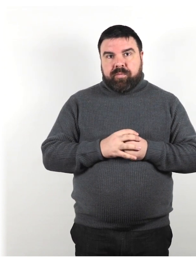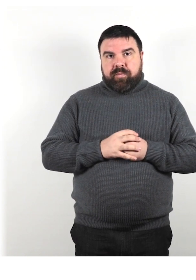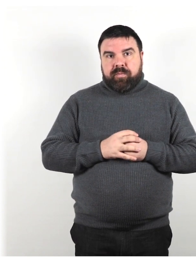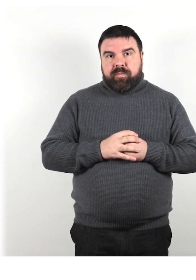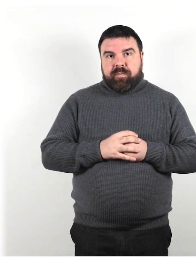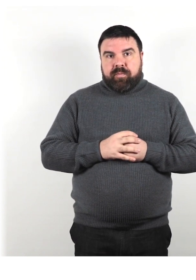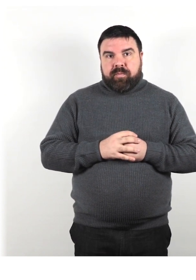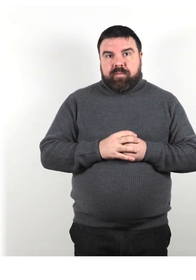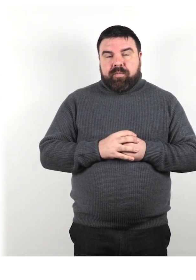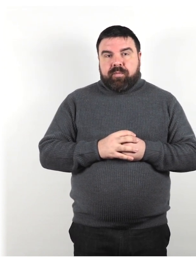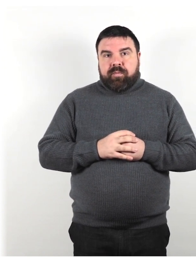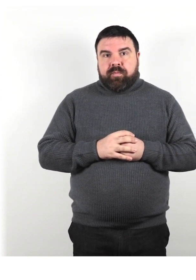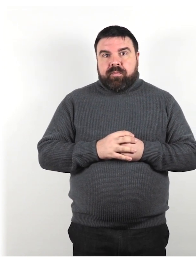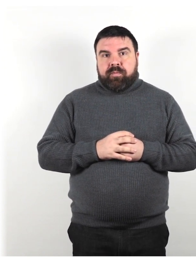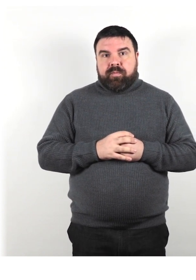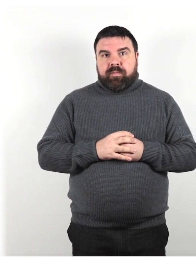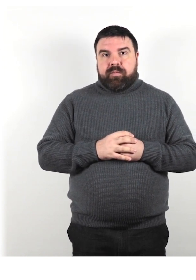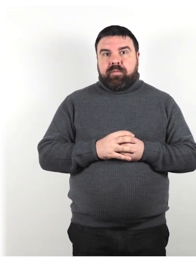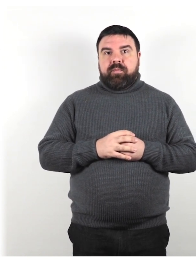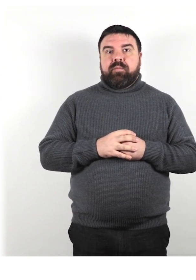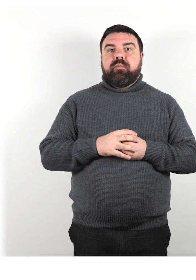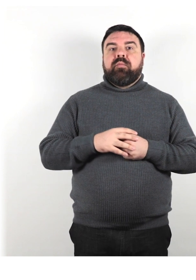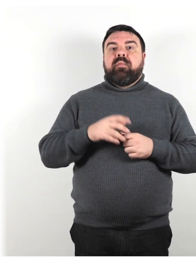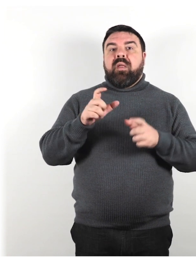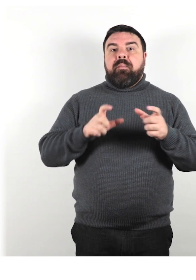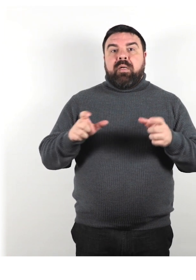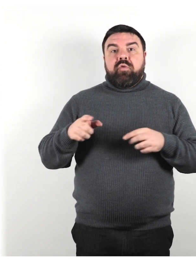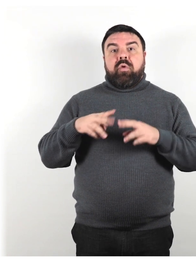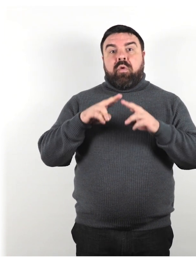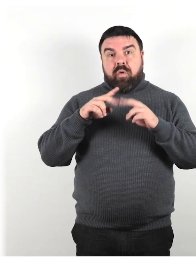Non sono necessariamente totalmente sordi e/o ciechi.